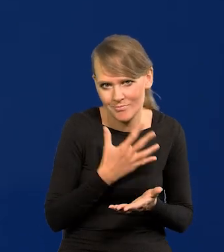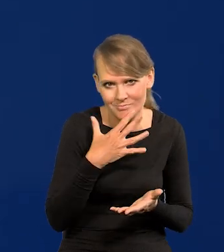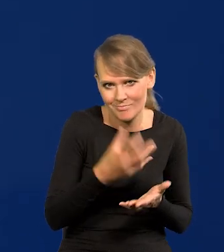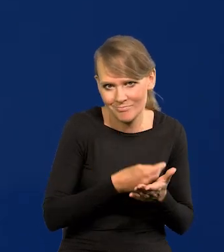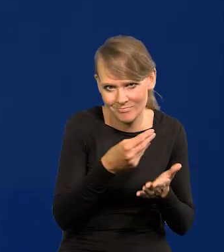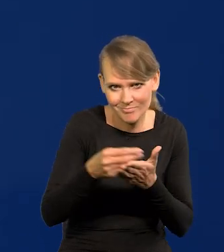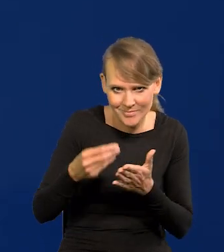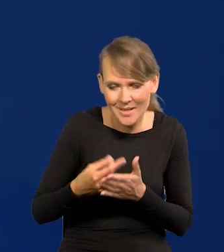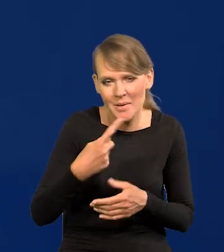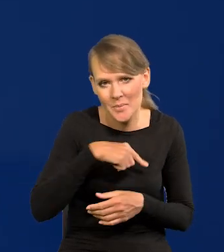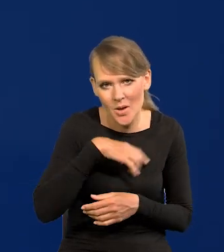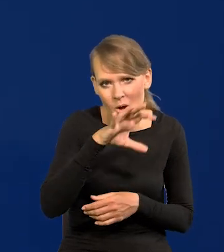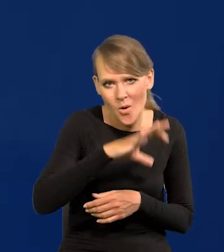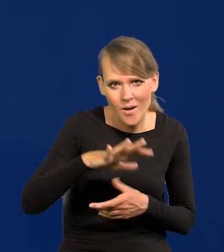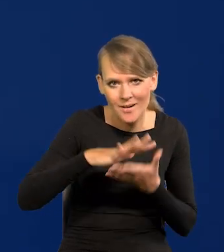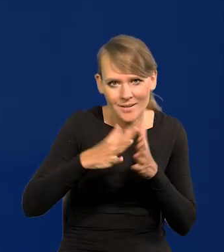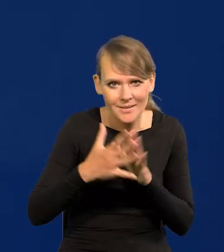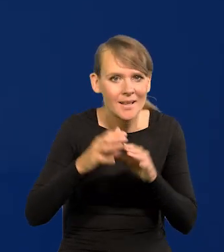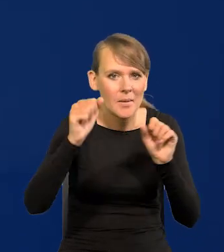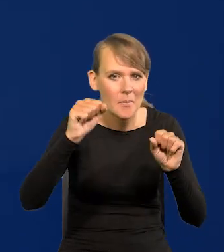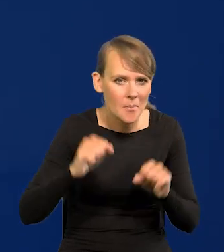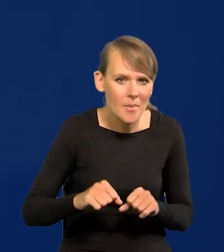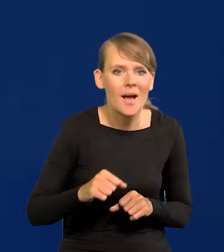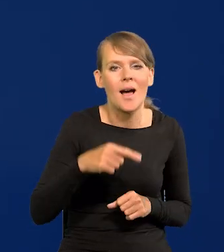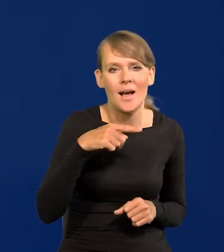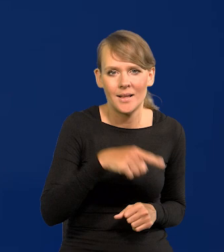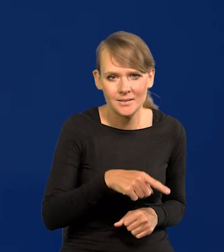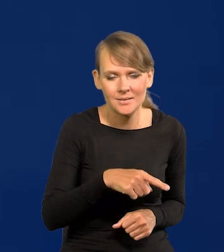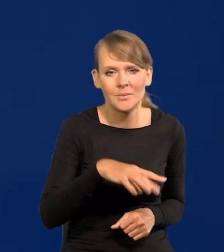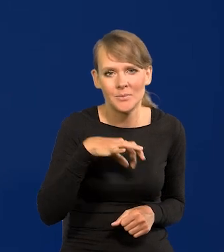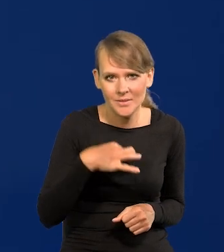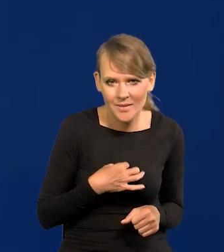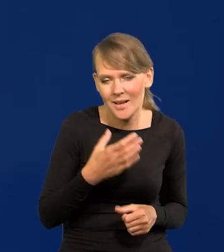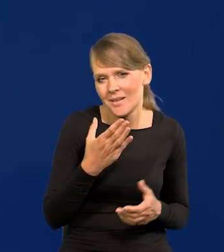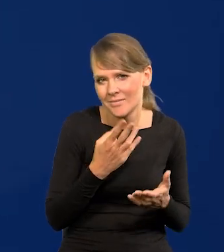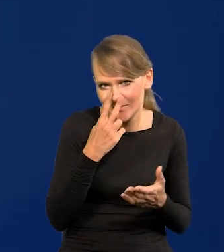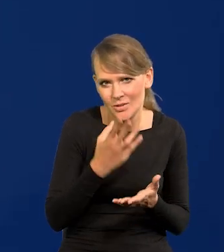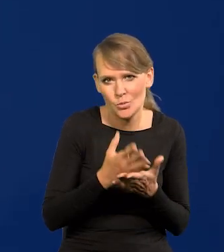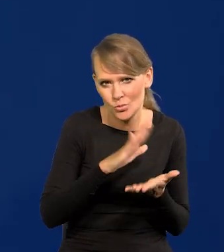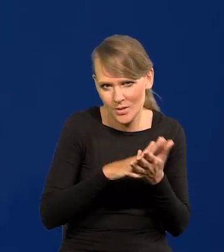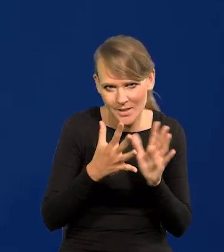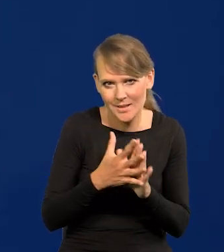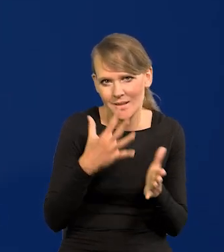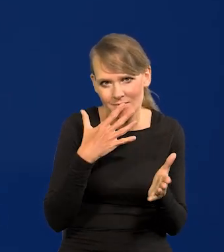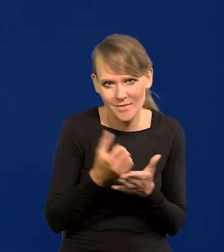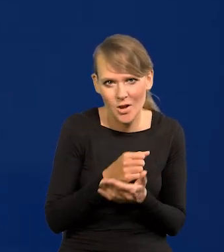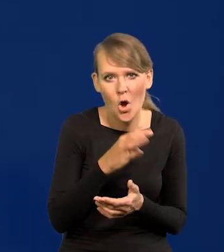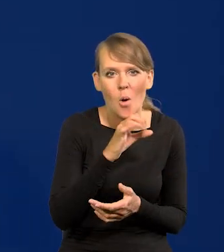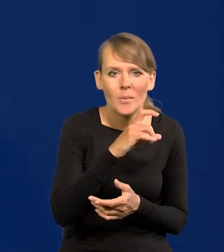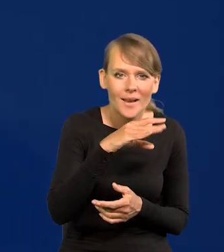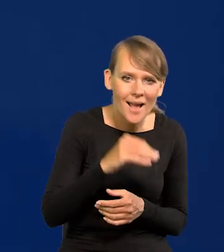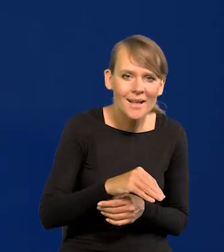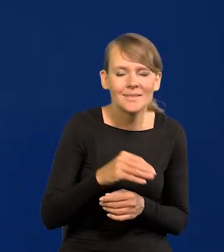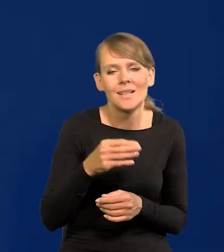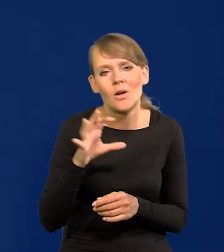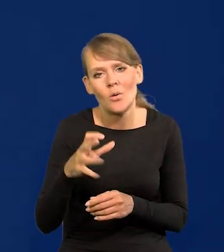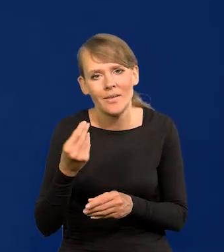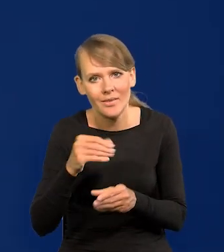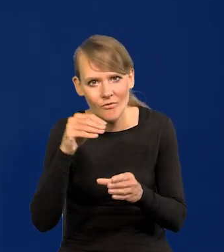Przecież obserwujemy rynek, obserwujemy wszystkie banki komercyjne, analizy, rynek już skonsumował, rynek obligacji, rynek inwestorów,